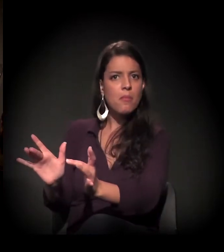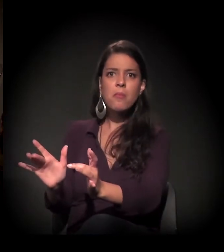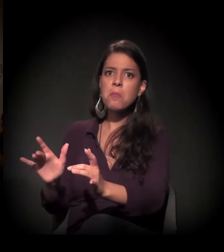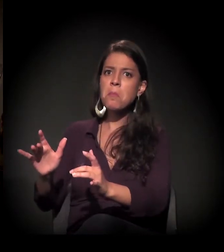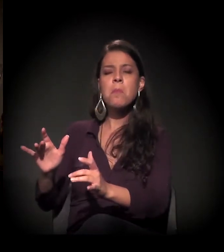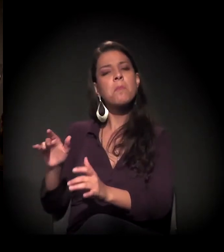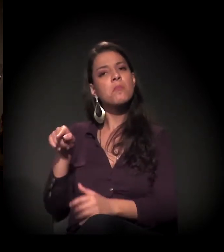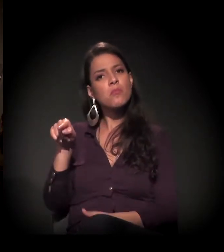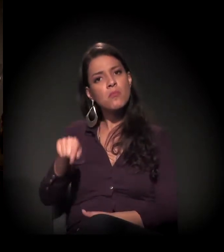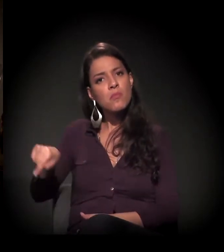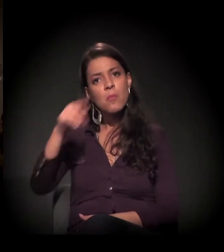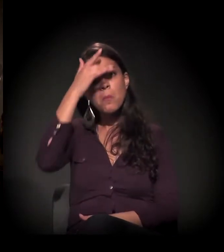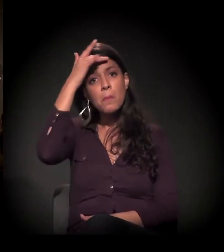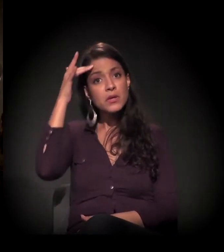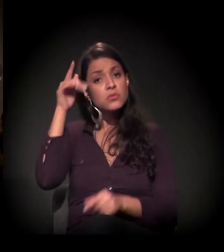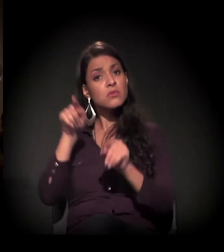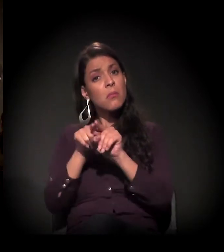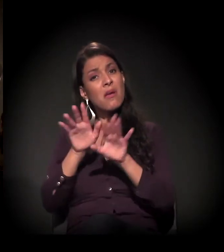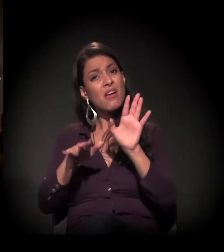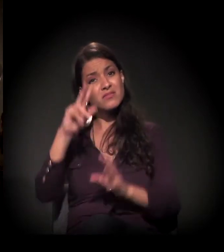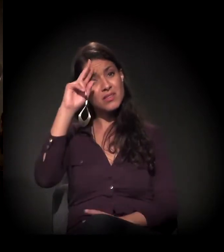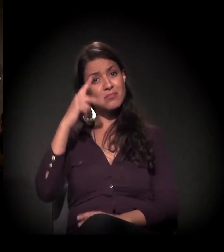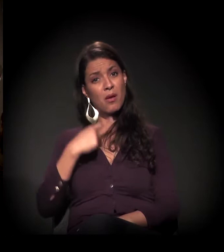e muitas vezes abandonados por si próprios.